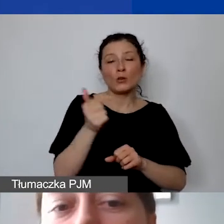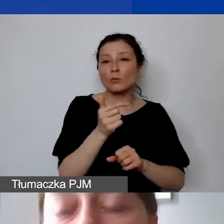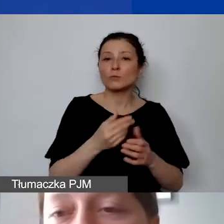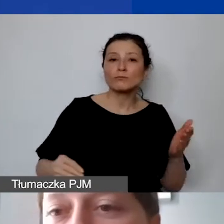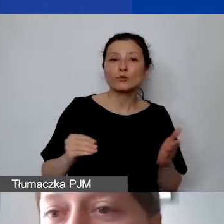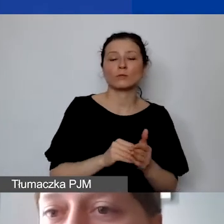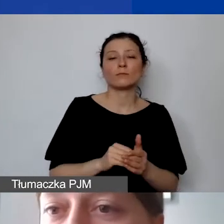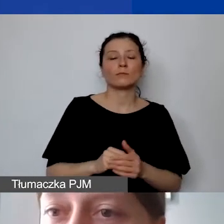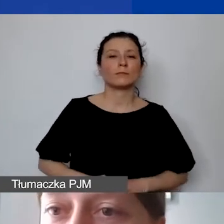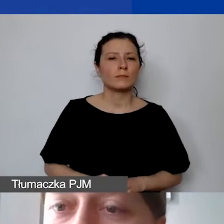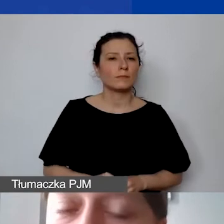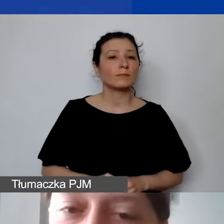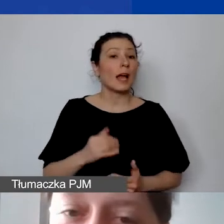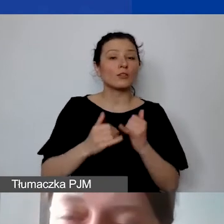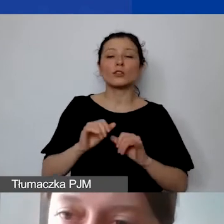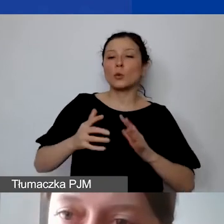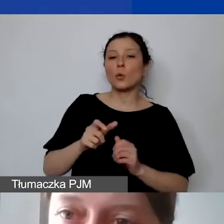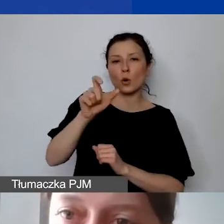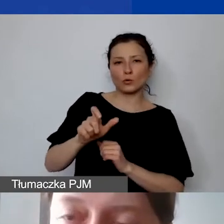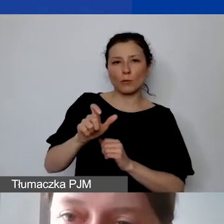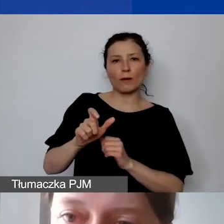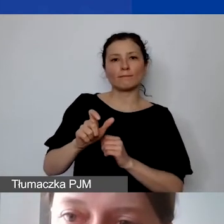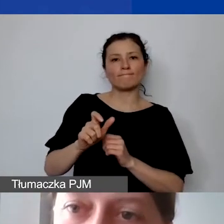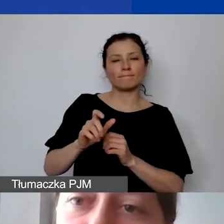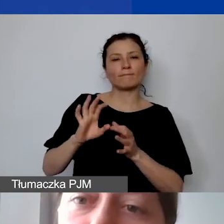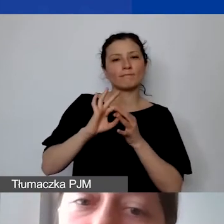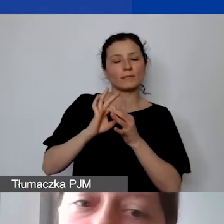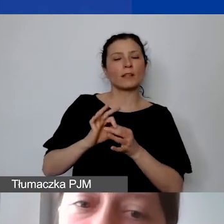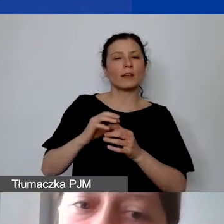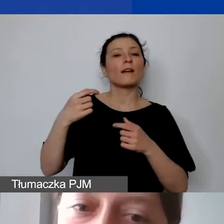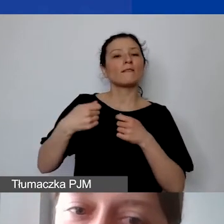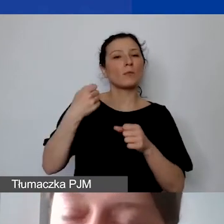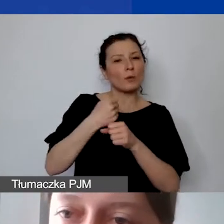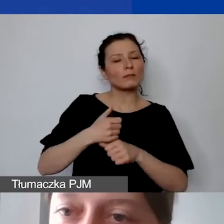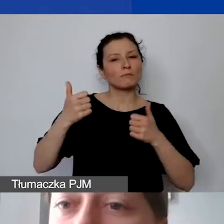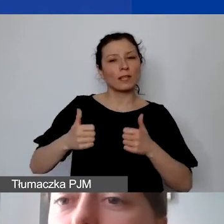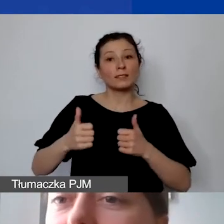jeżeli jest to osoba stale z nami współpracująca, wykonująca swoją pracę osobiście